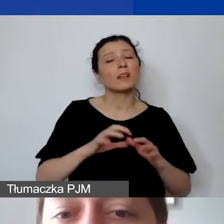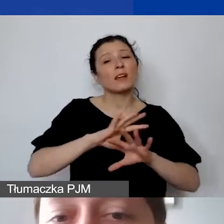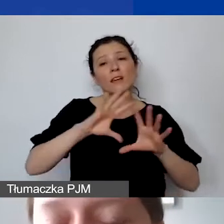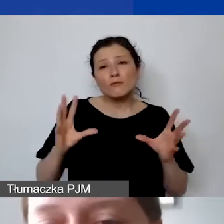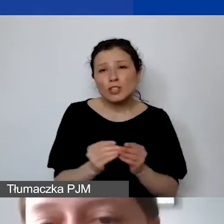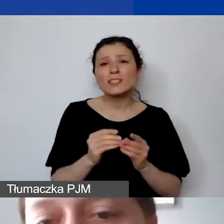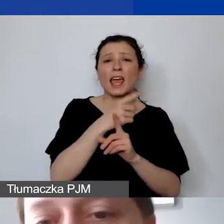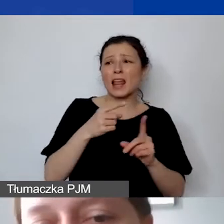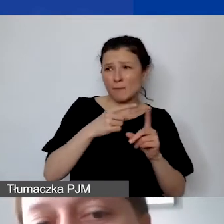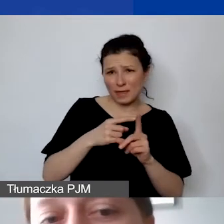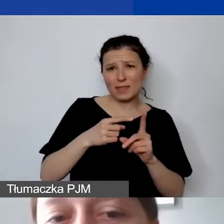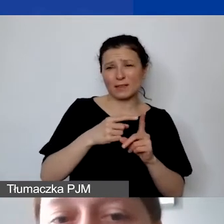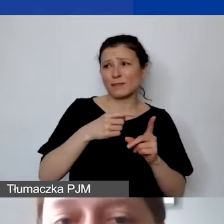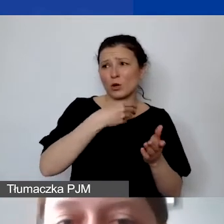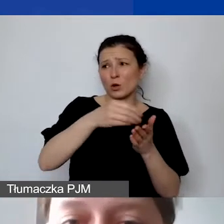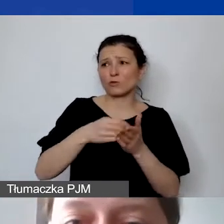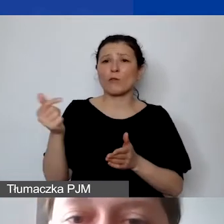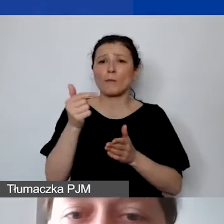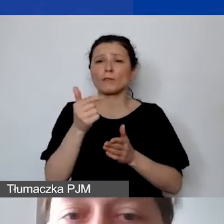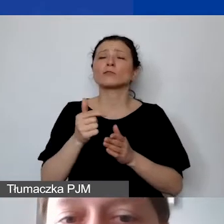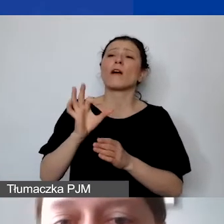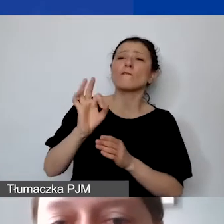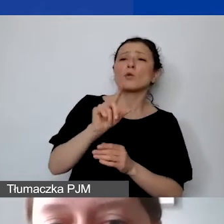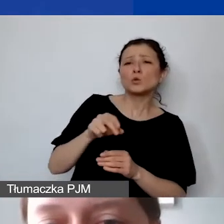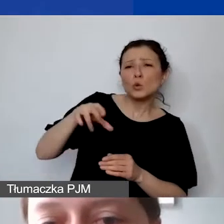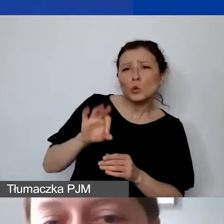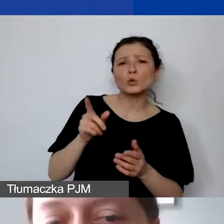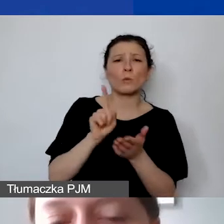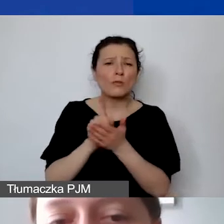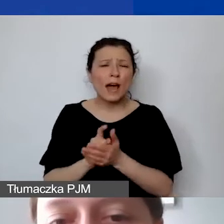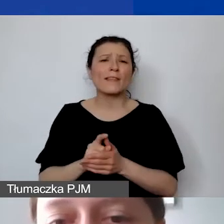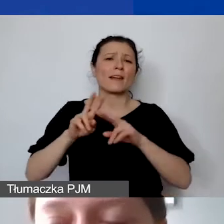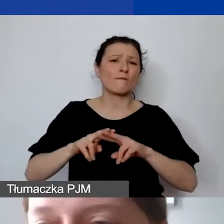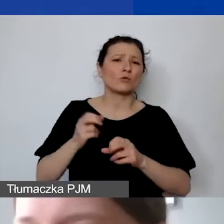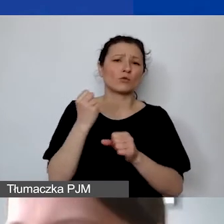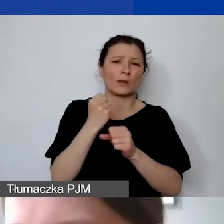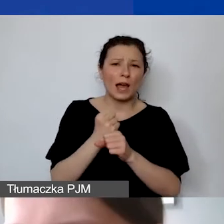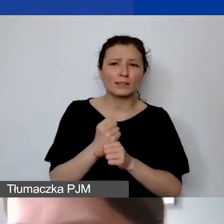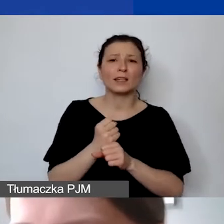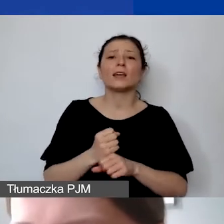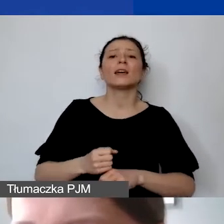W związku z tym ubezpieczenie społeczne, podatek, Fundusz Pracy, Pracownicze Plany Kapitałowe,